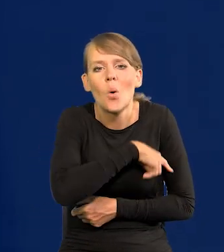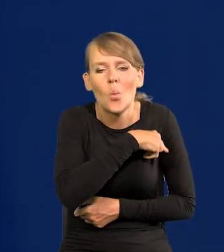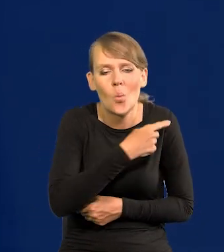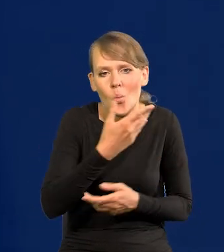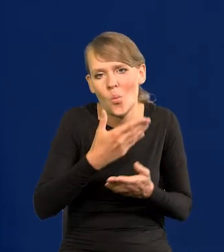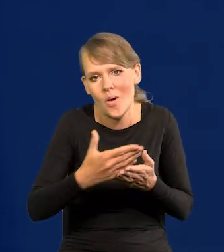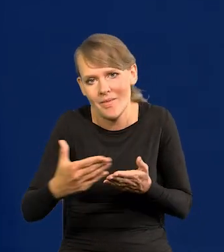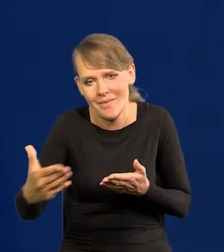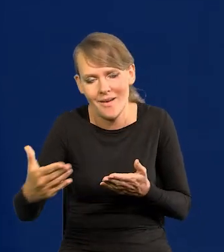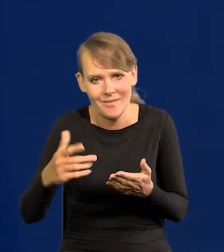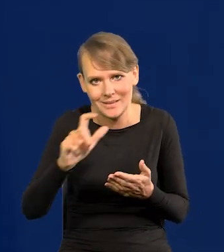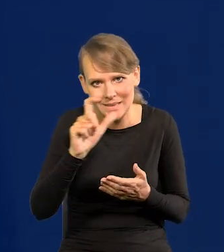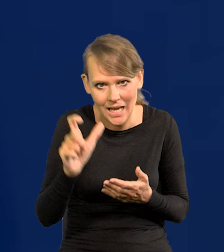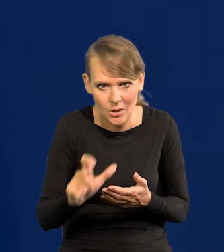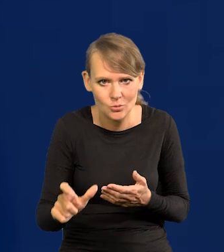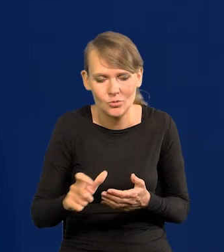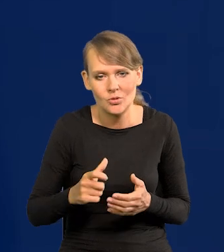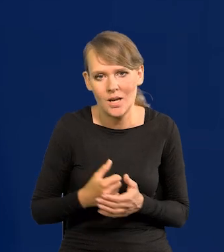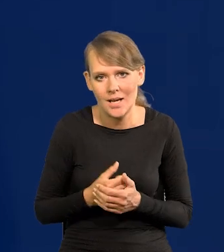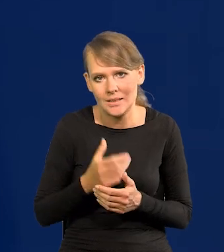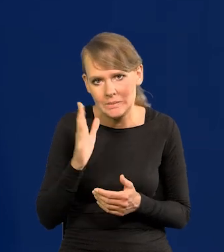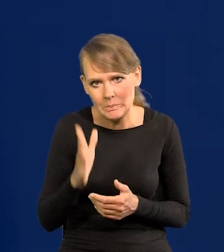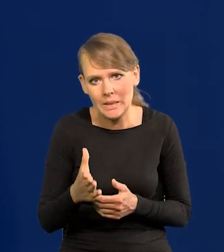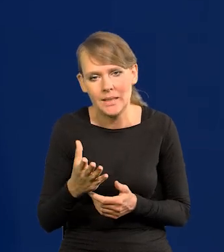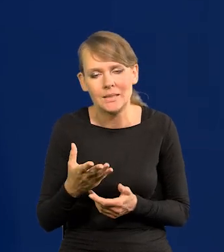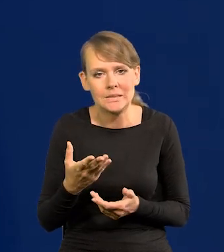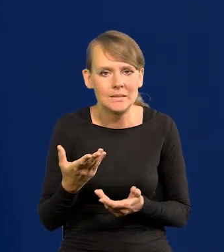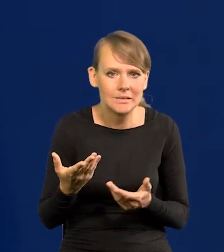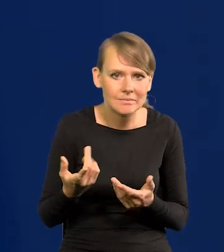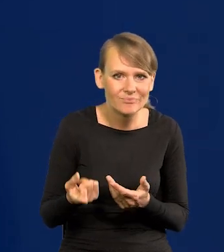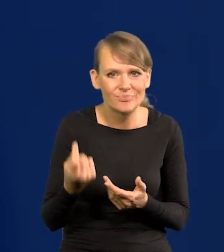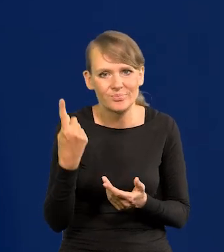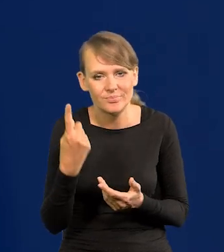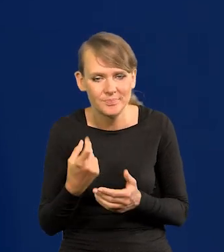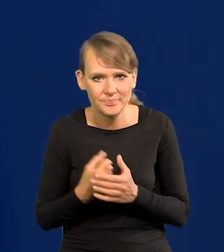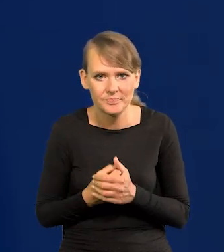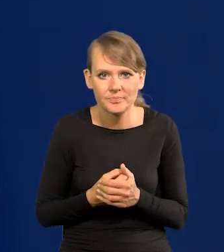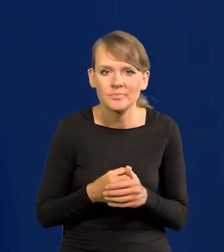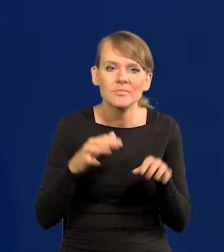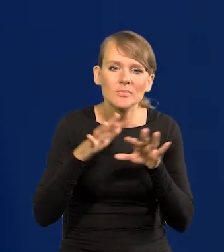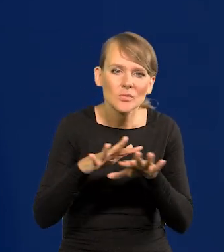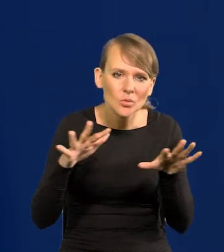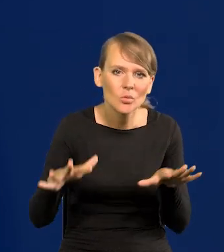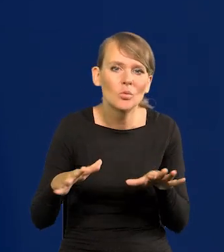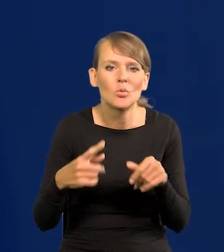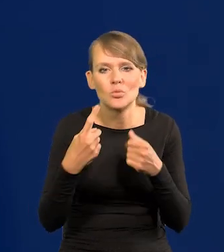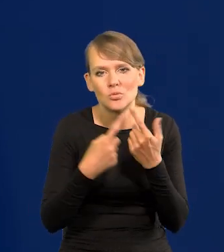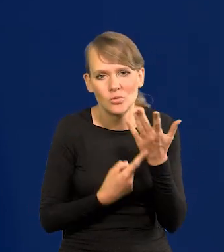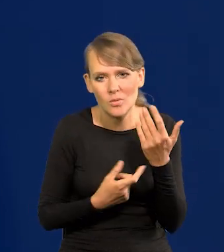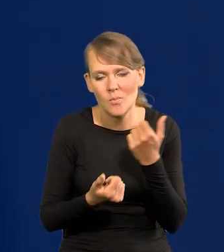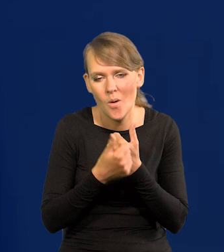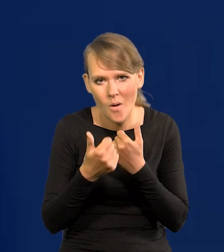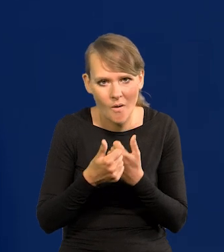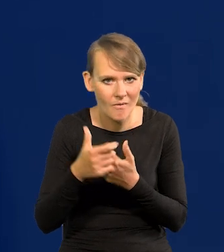jakoś tam jeszcze cały czas iskrzyć, jakoś istnieć. Jest wiele czynników, o których długo by mówić strukturalnych,